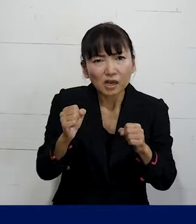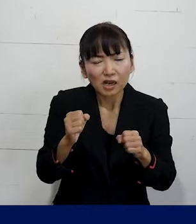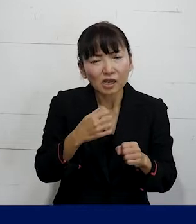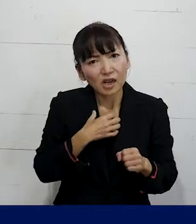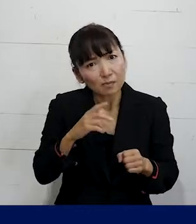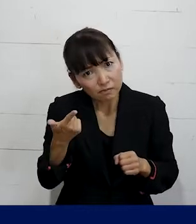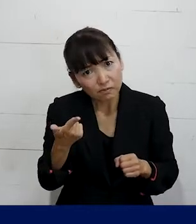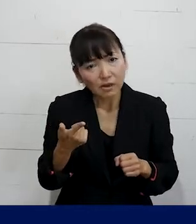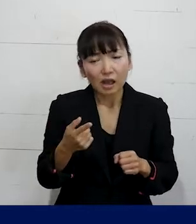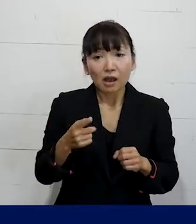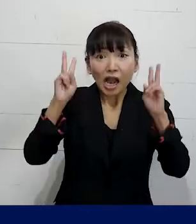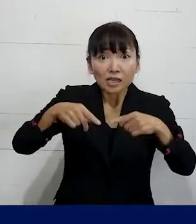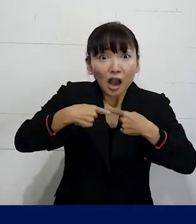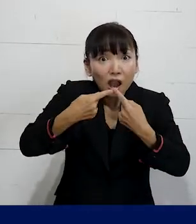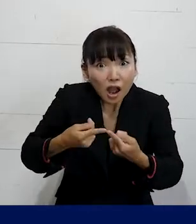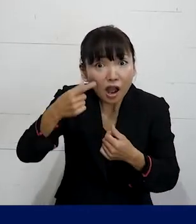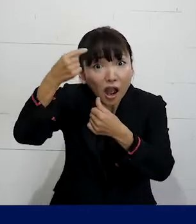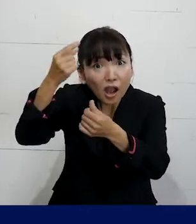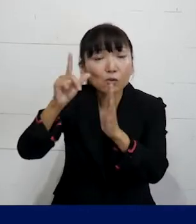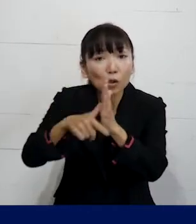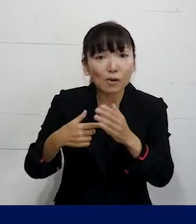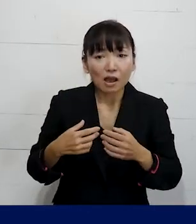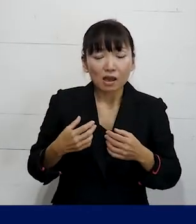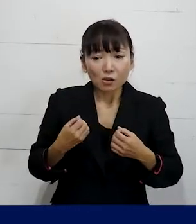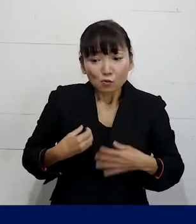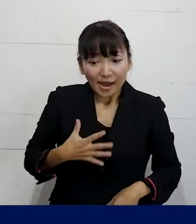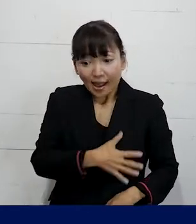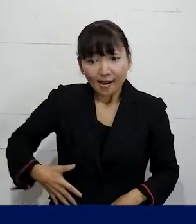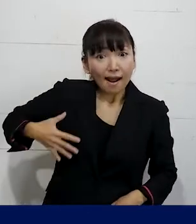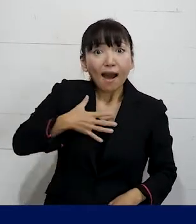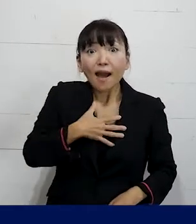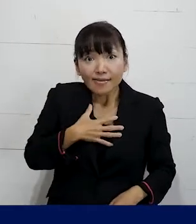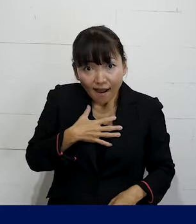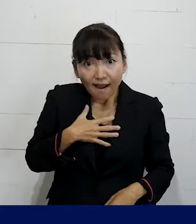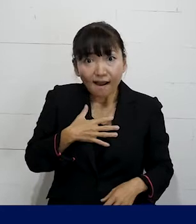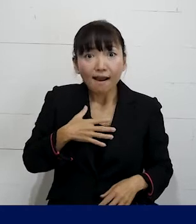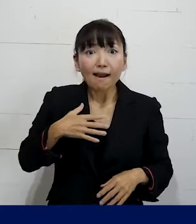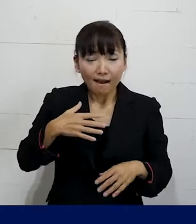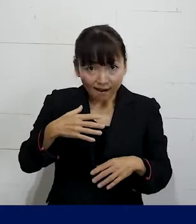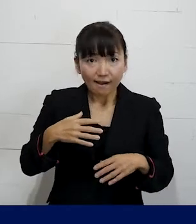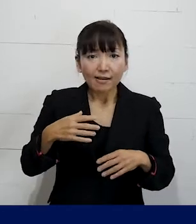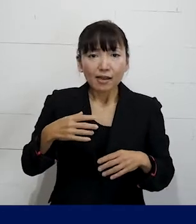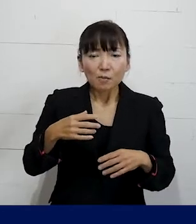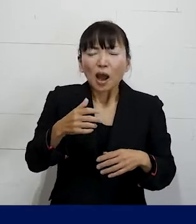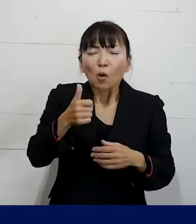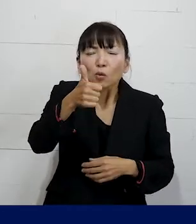入社した時に 生まれた時に割り当てられていた性別が男性で